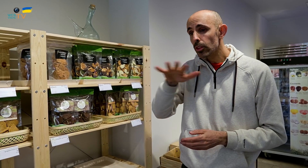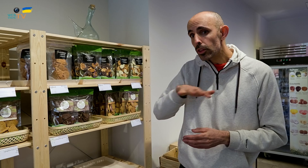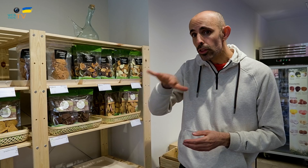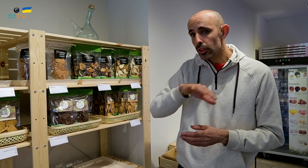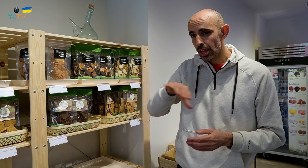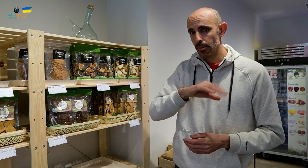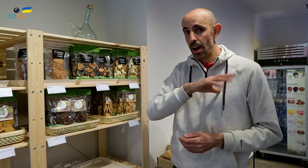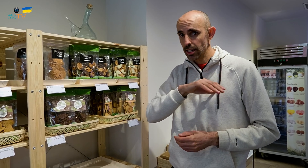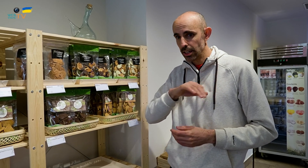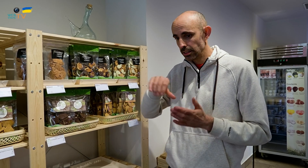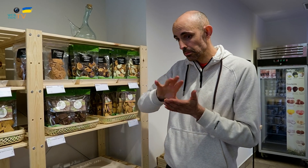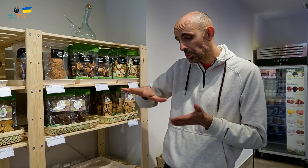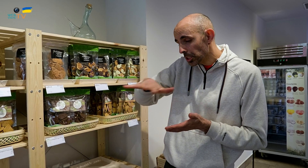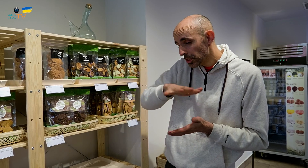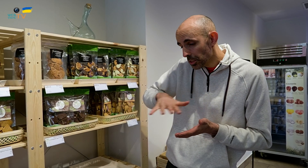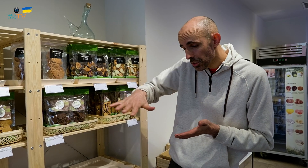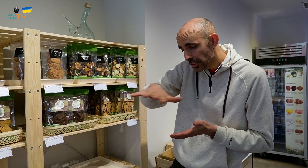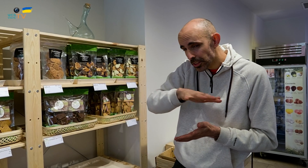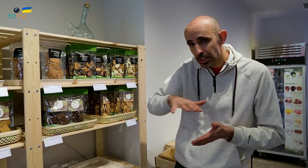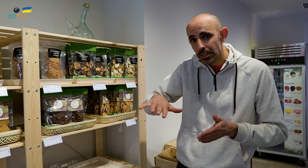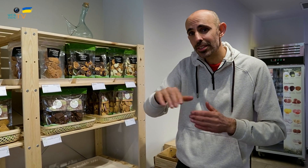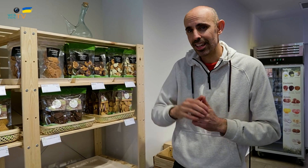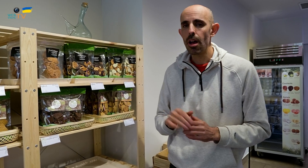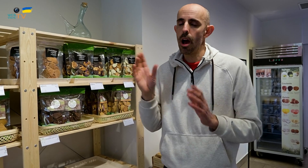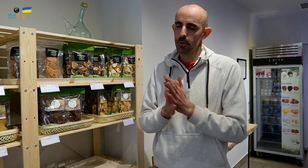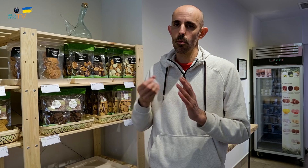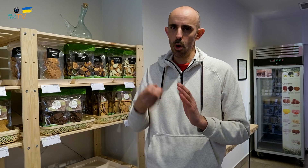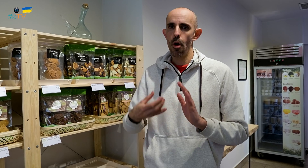Estamos en el Bages, y ofrecemos buena calidad,